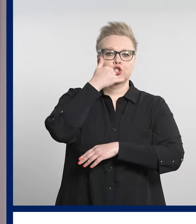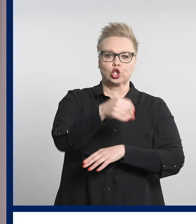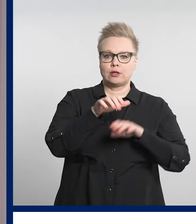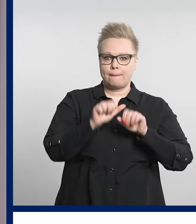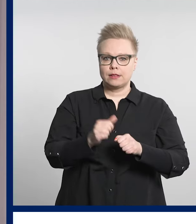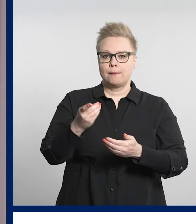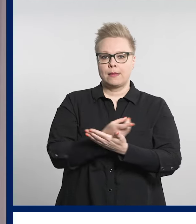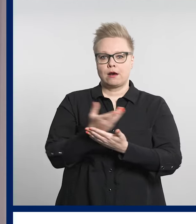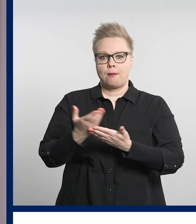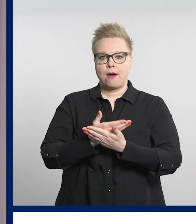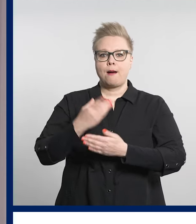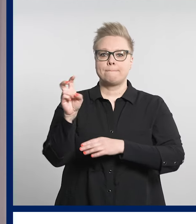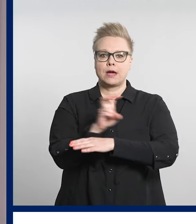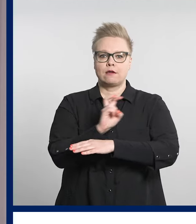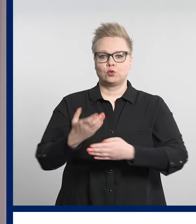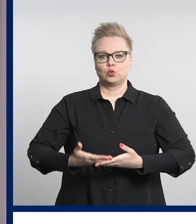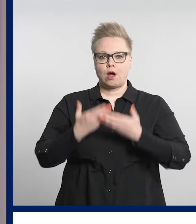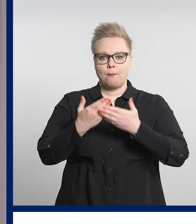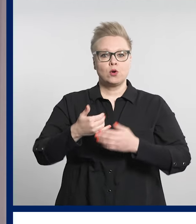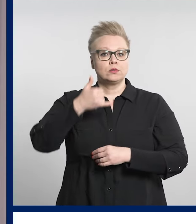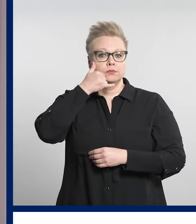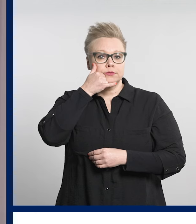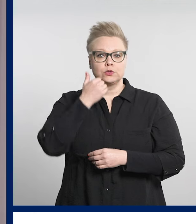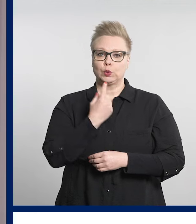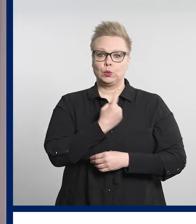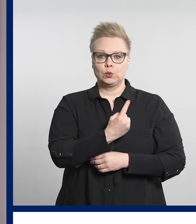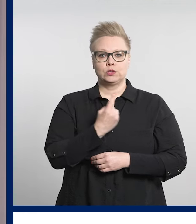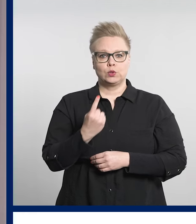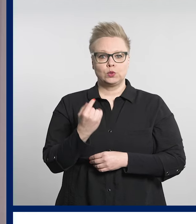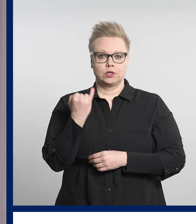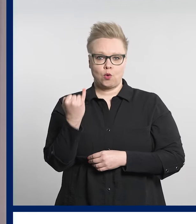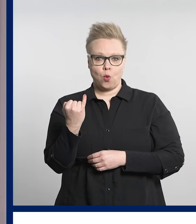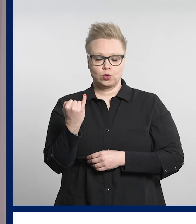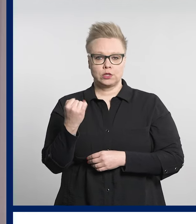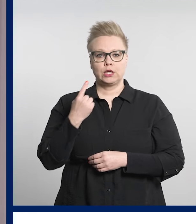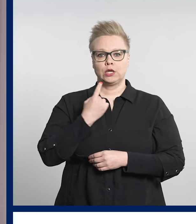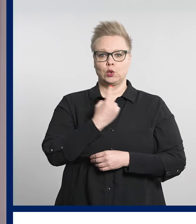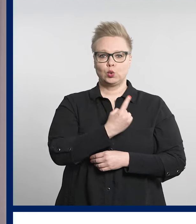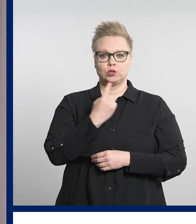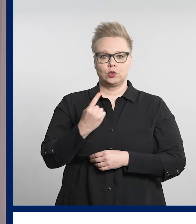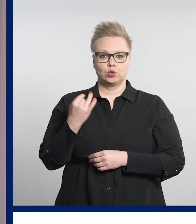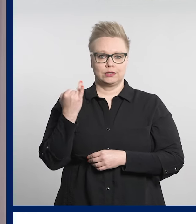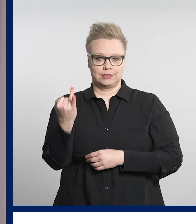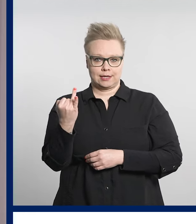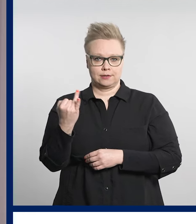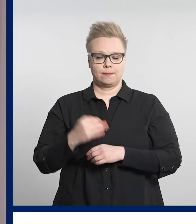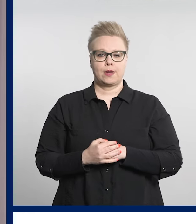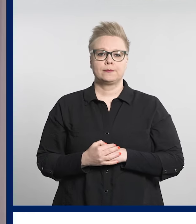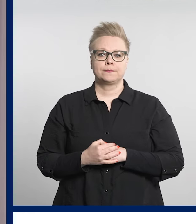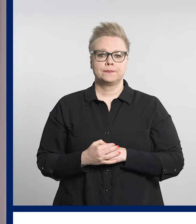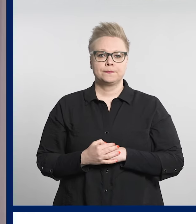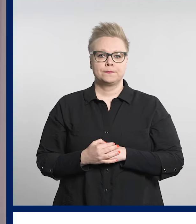Pirkanmaan päivystysapuun 116 117.